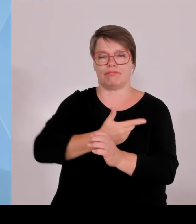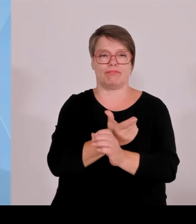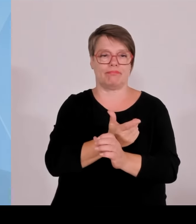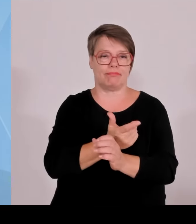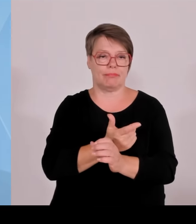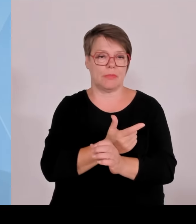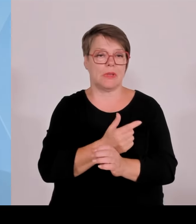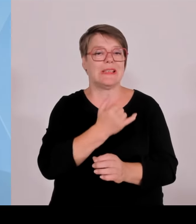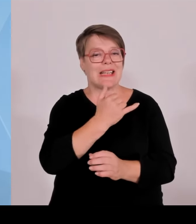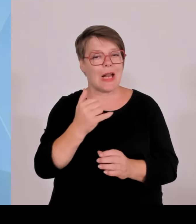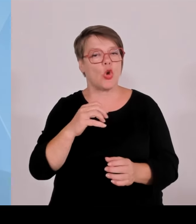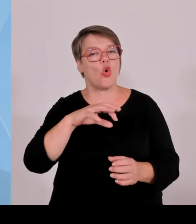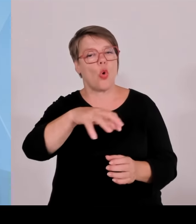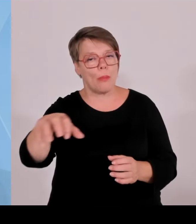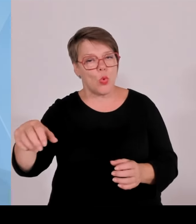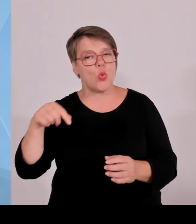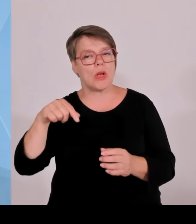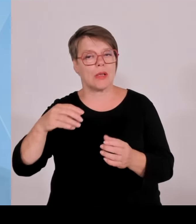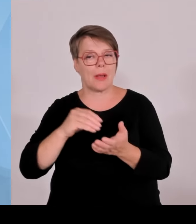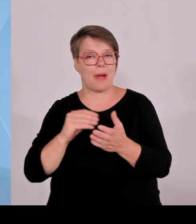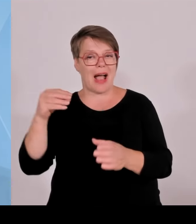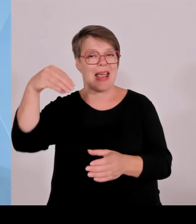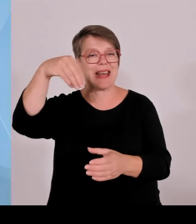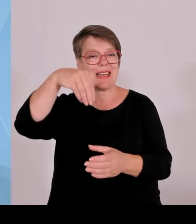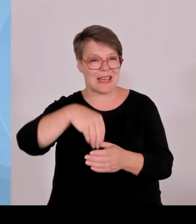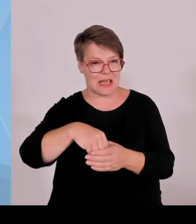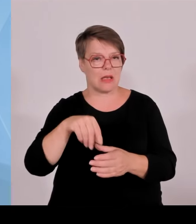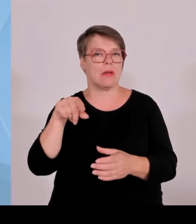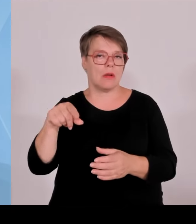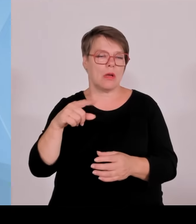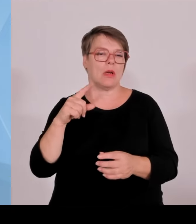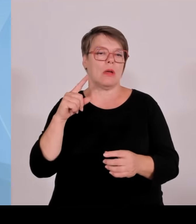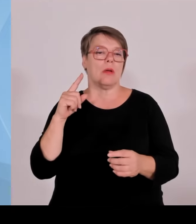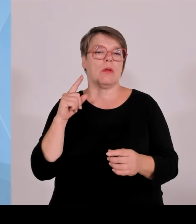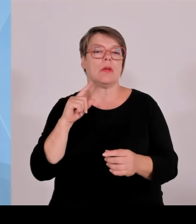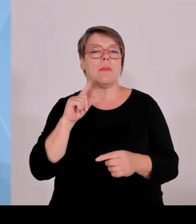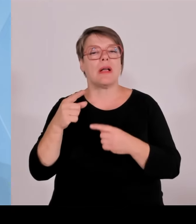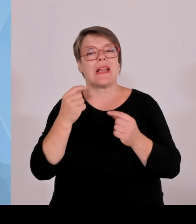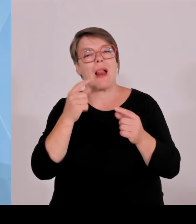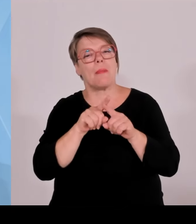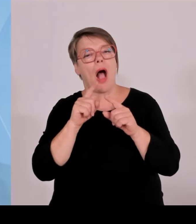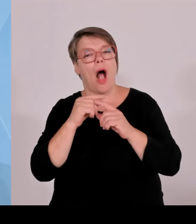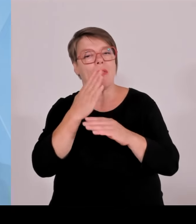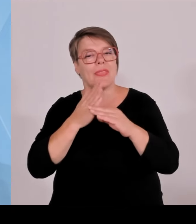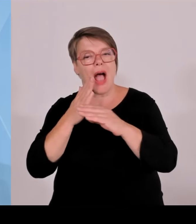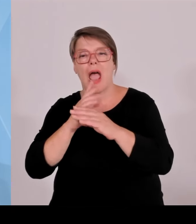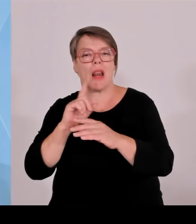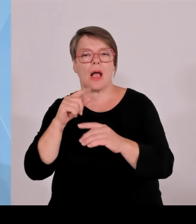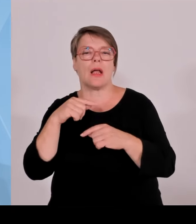Bei einer Anlage von über einem MW ist PI mal Daumen, damit Sie sich das vorstellen können, ungefähr ein Hektar Größe.